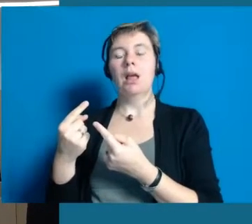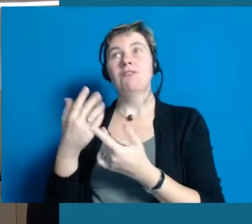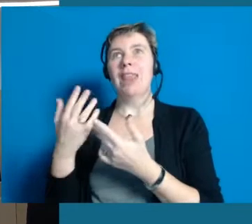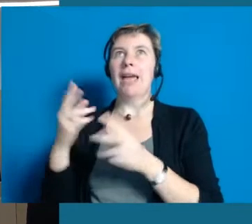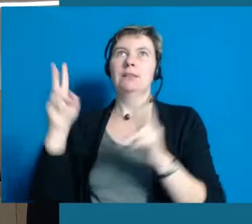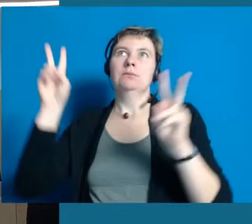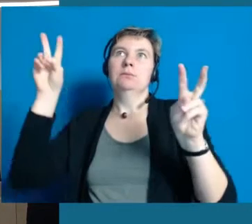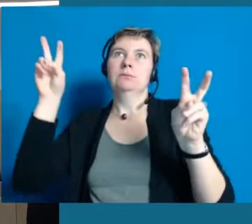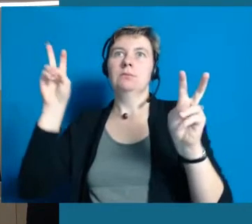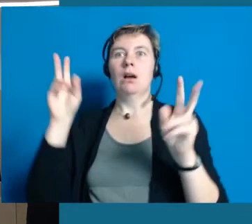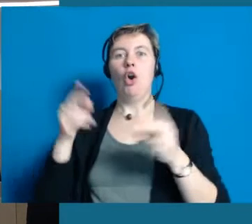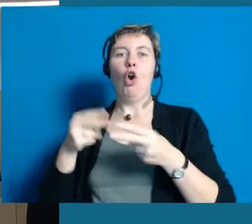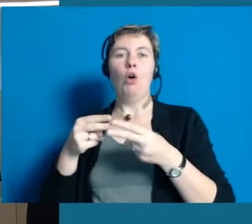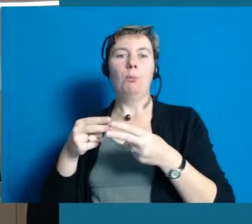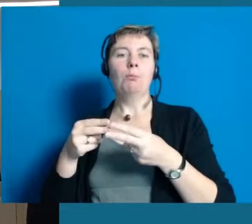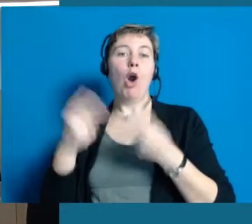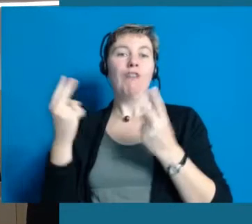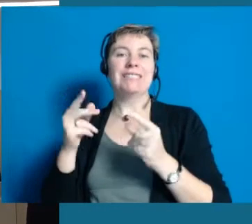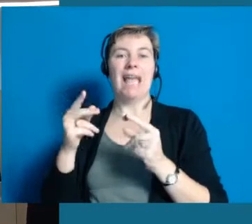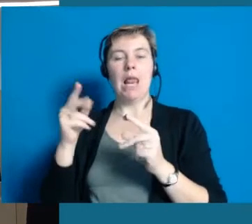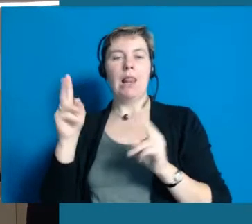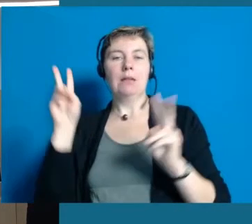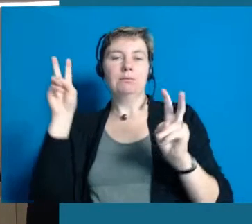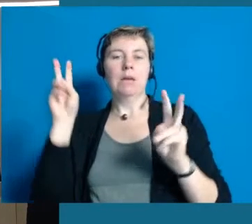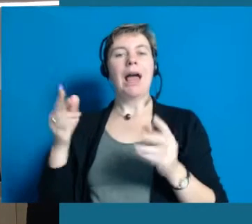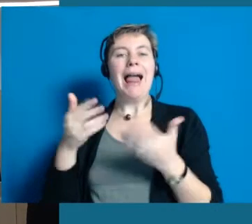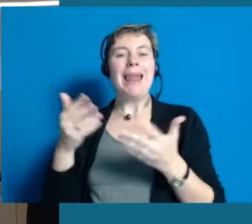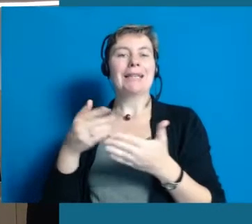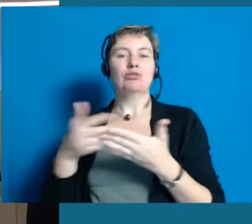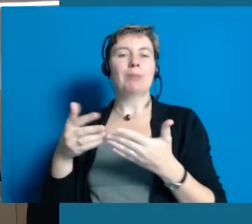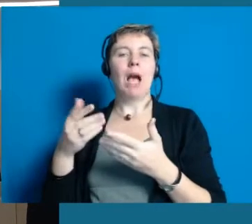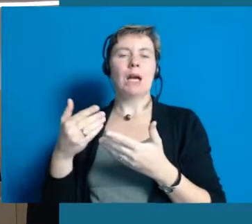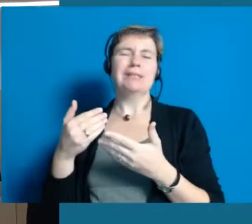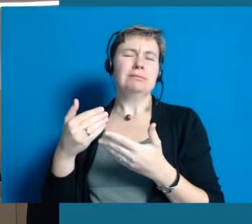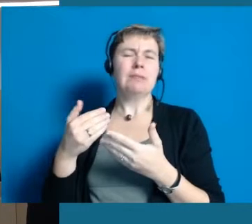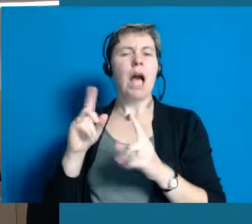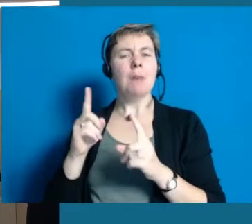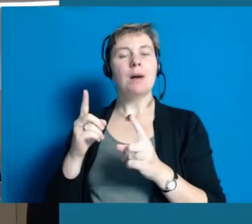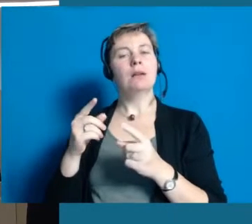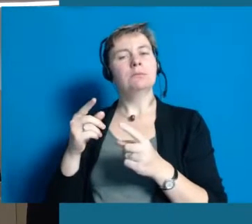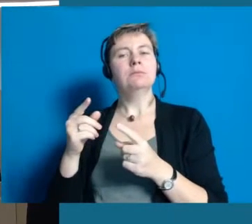vielleicht nicht diese formalistische Leichte Sprache, aber doch in Richtung vereinfachte Verwaltungssprache gehen,